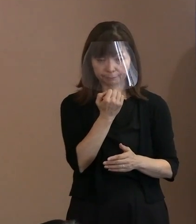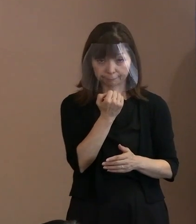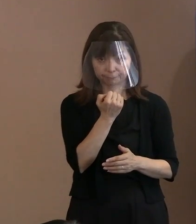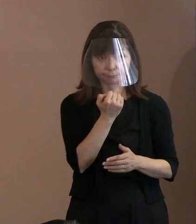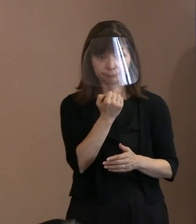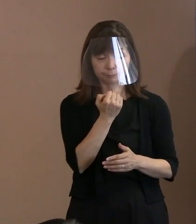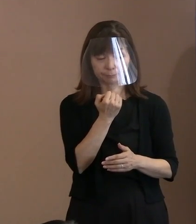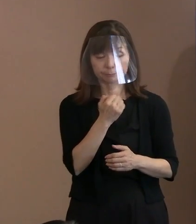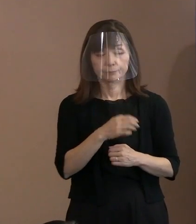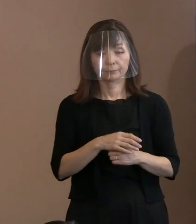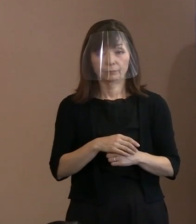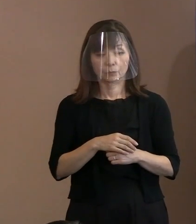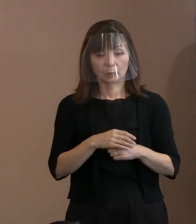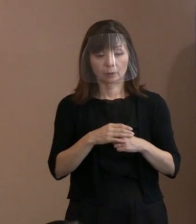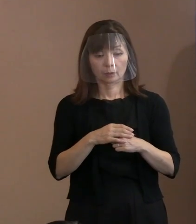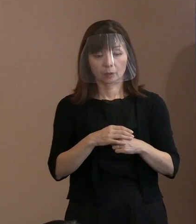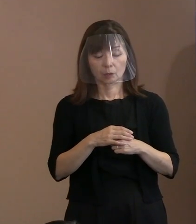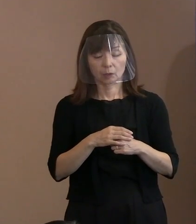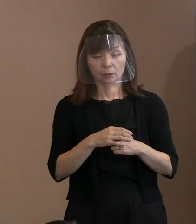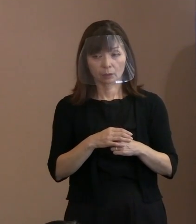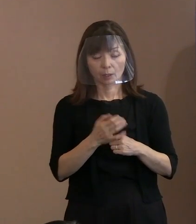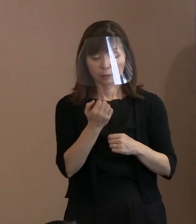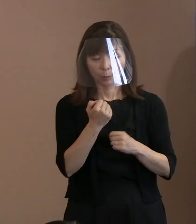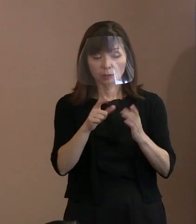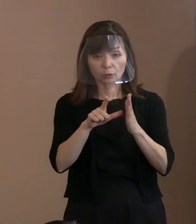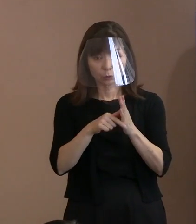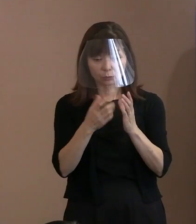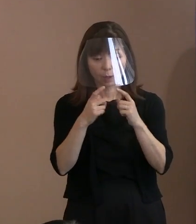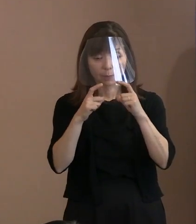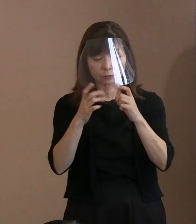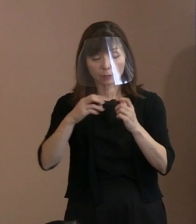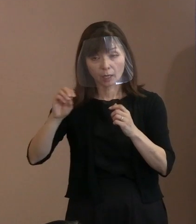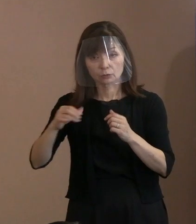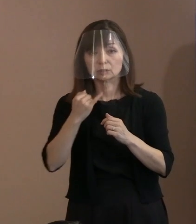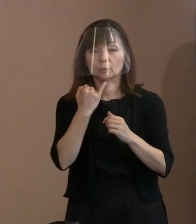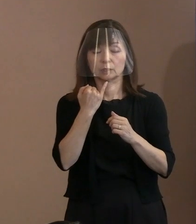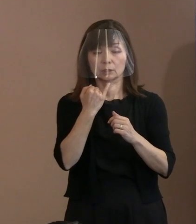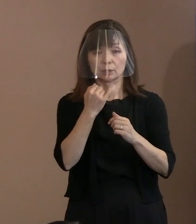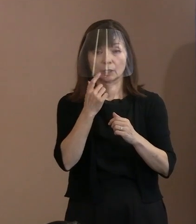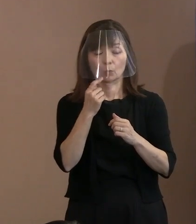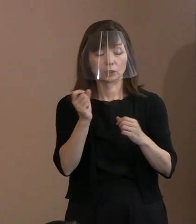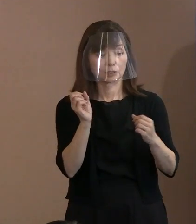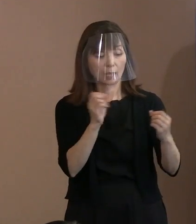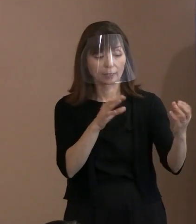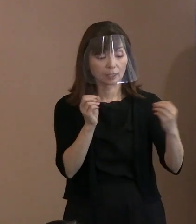だけど､しゃべるときには 着用していただくという､ そういったことも 徹底するということを前提に｡